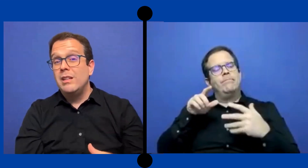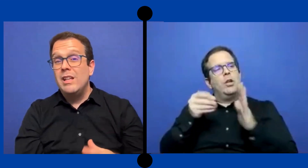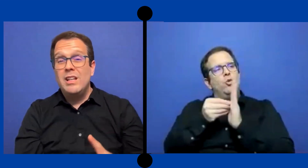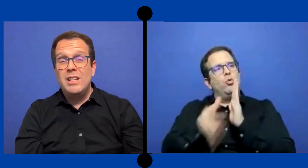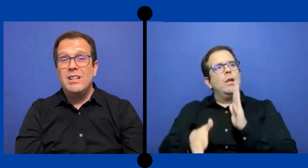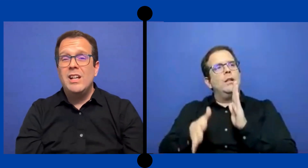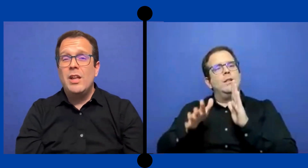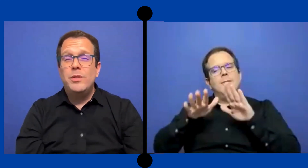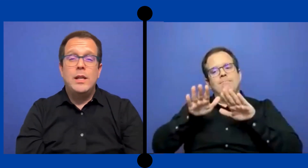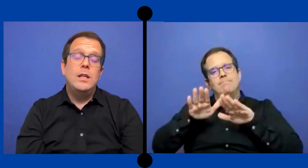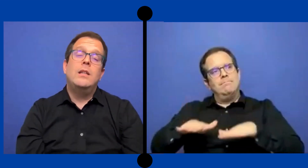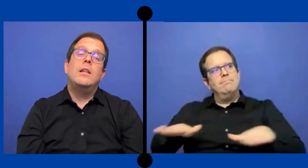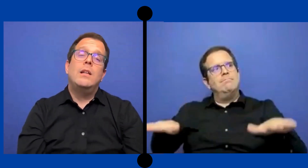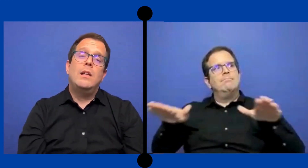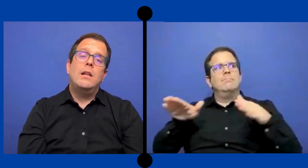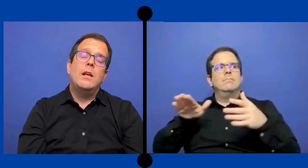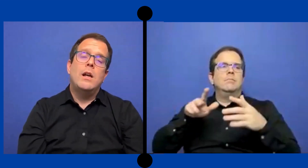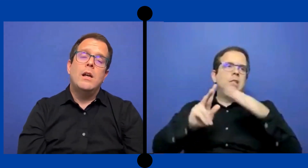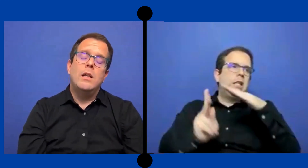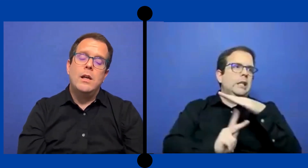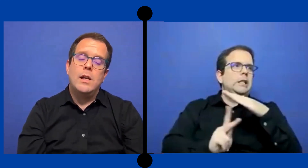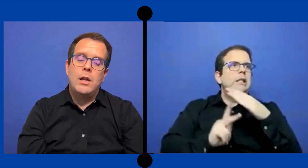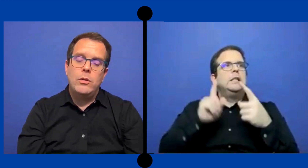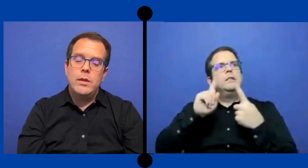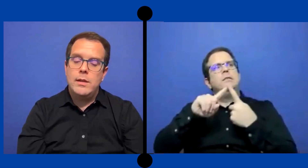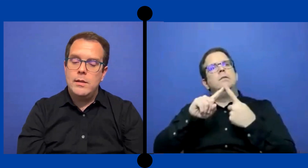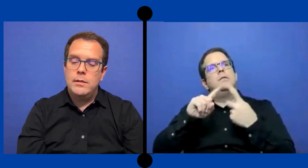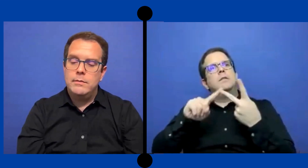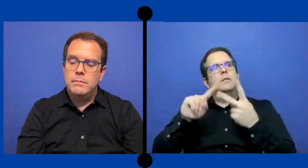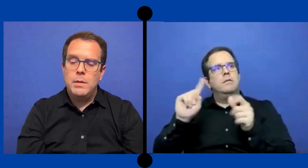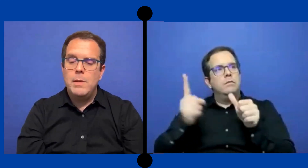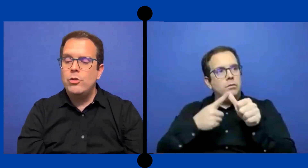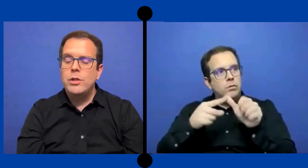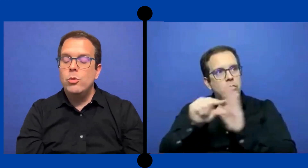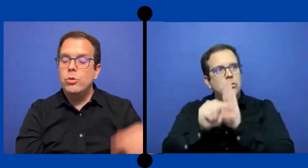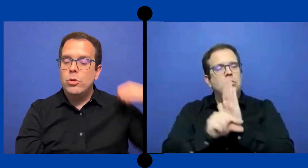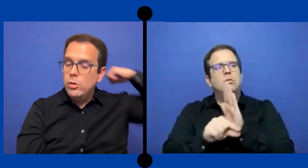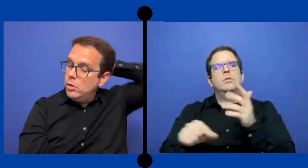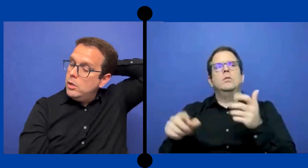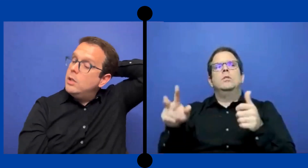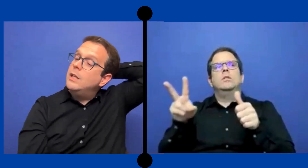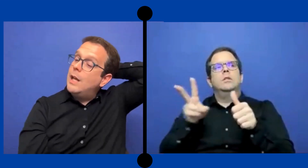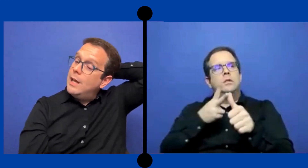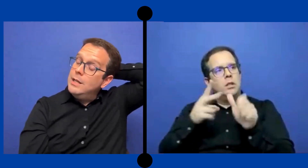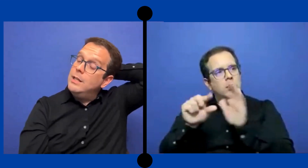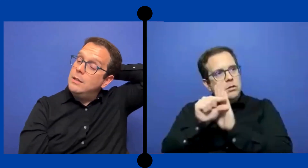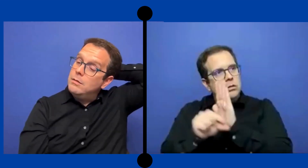de grados de Kínder, de grado de primero, segundo Y ahí